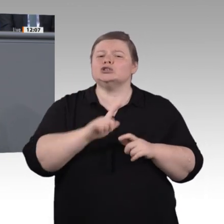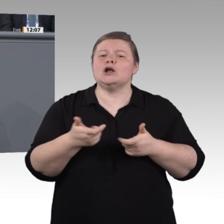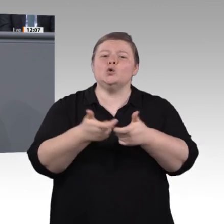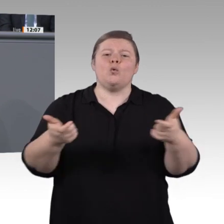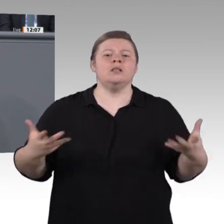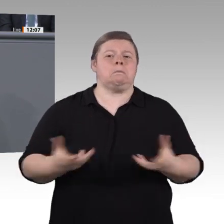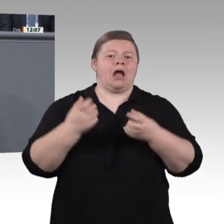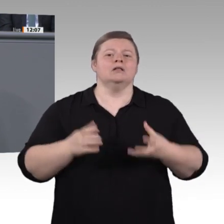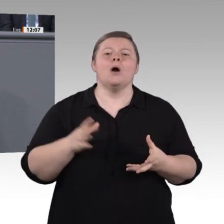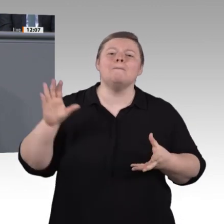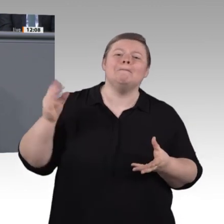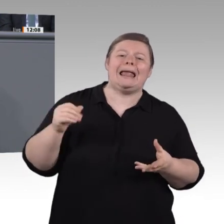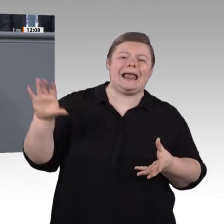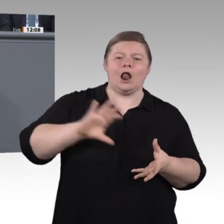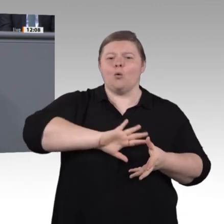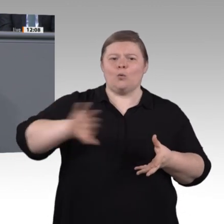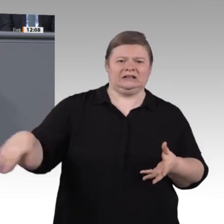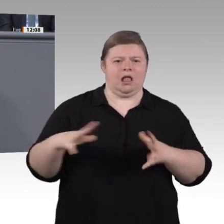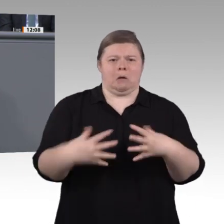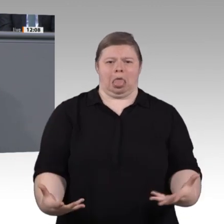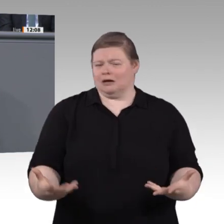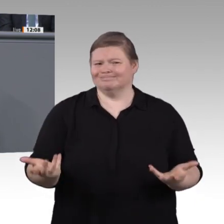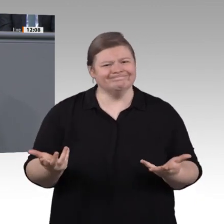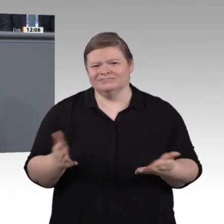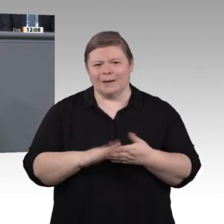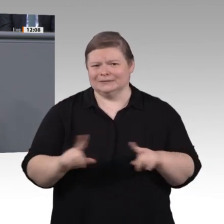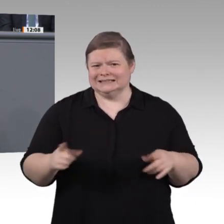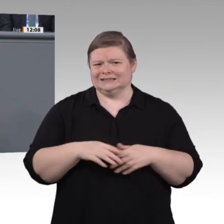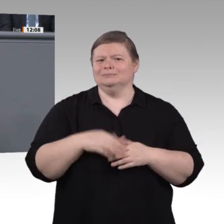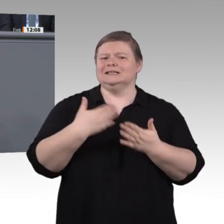alle: Kaum ein Auszubildender, der heute in einem Job anfängt, wird in 30 Jahren